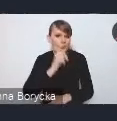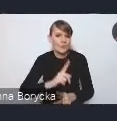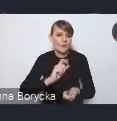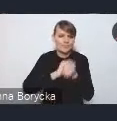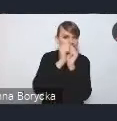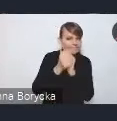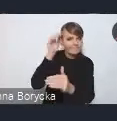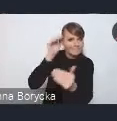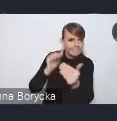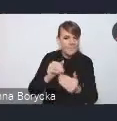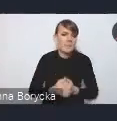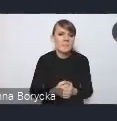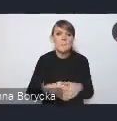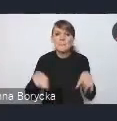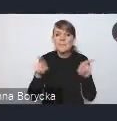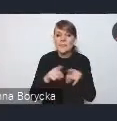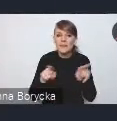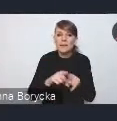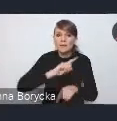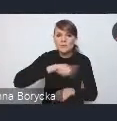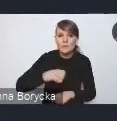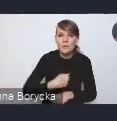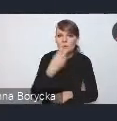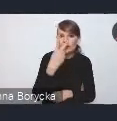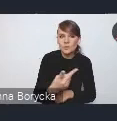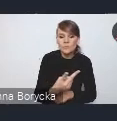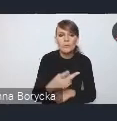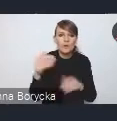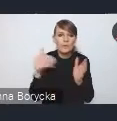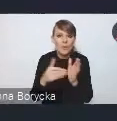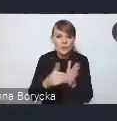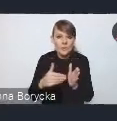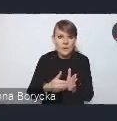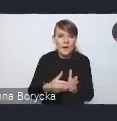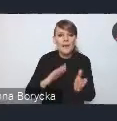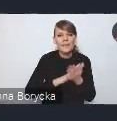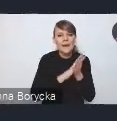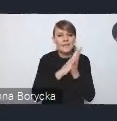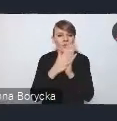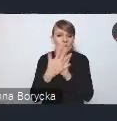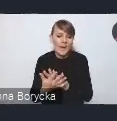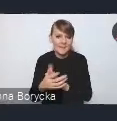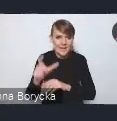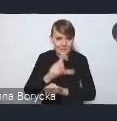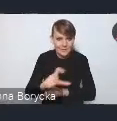Dostrzegamy także potrzebę transformacji cyfrowej miast,